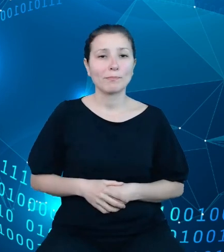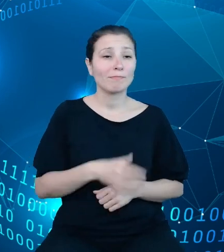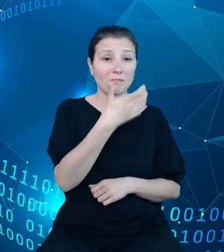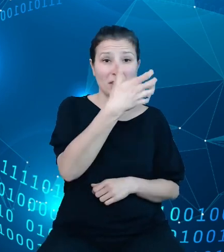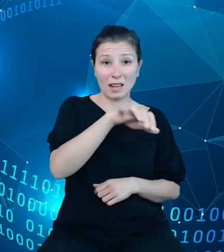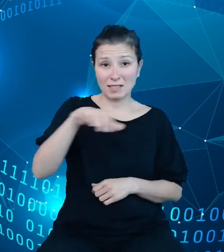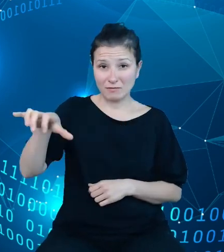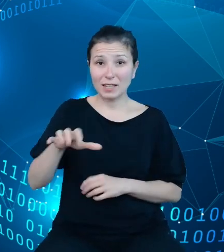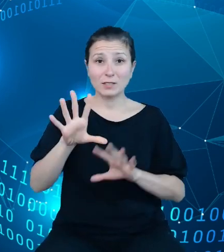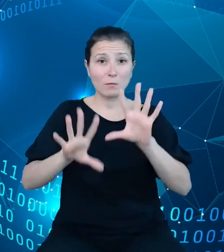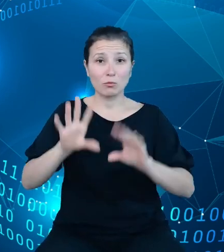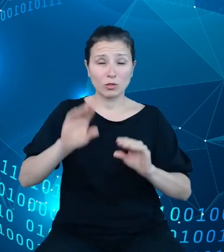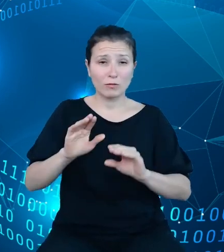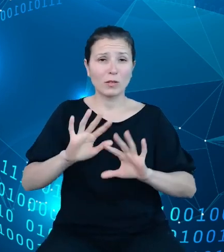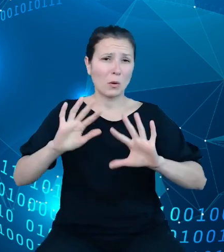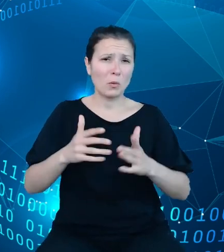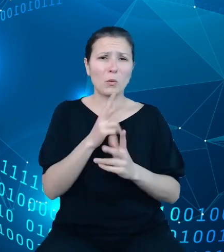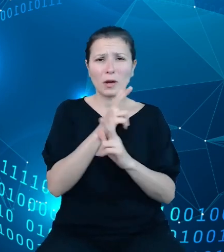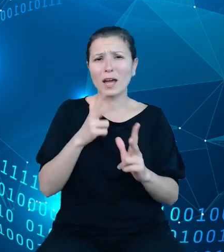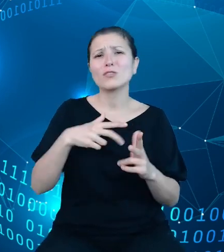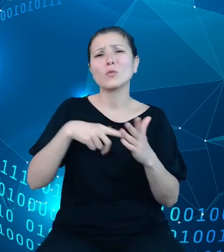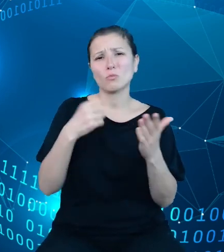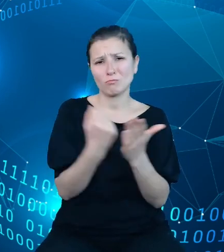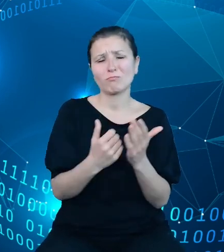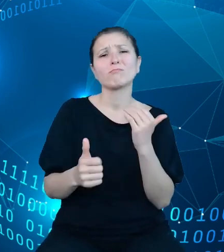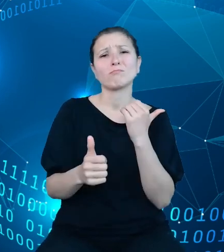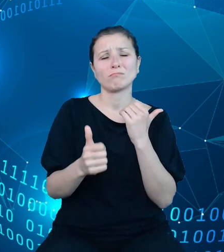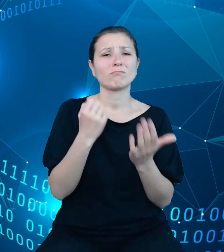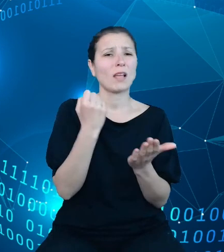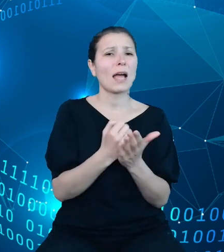każdy akt prawny, ulega regularnym zmianom w celu dostosowania jej do